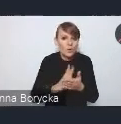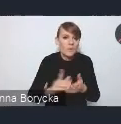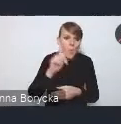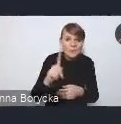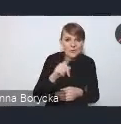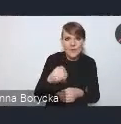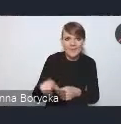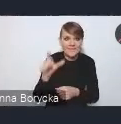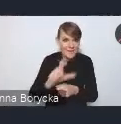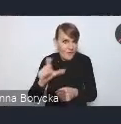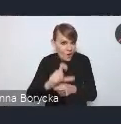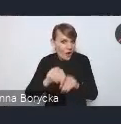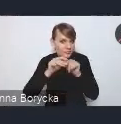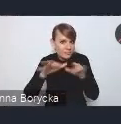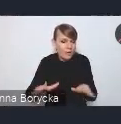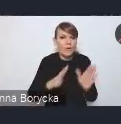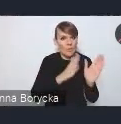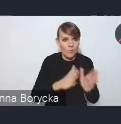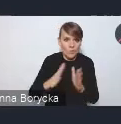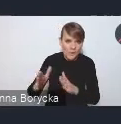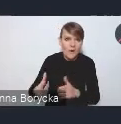uporządkowanie i otwieranie danych publicznych,